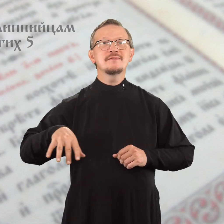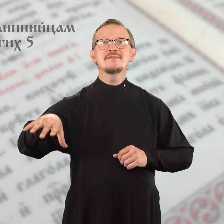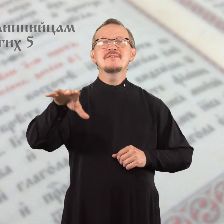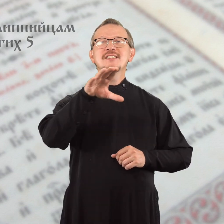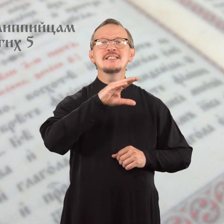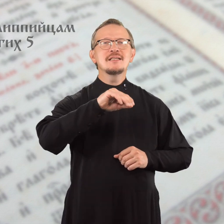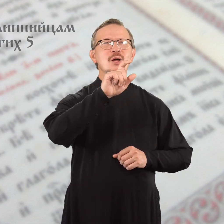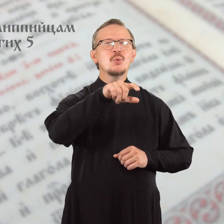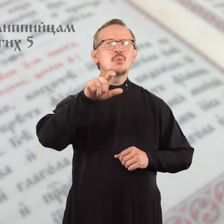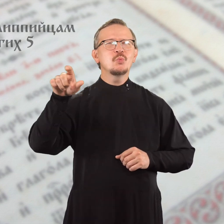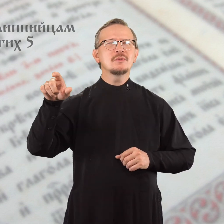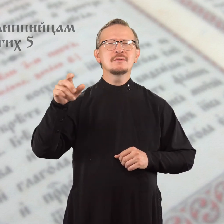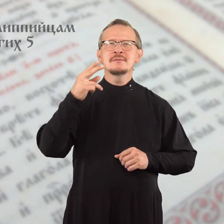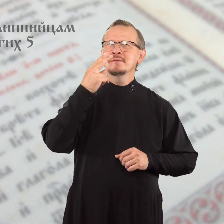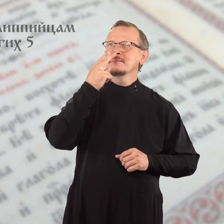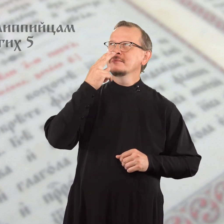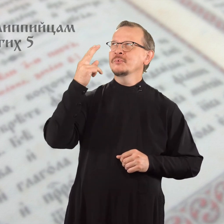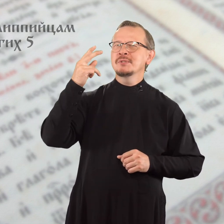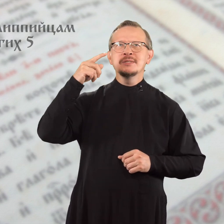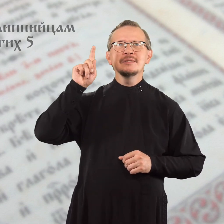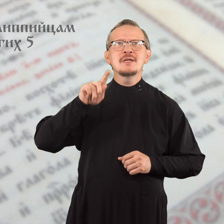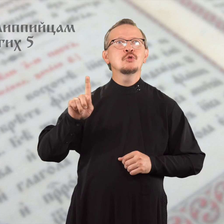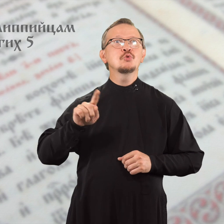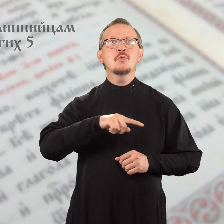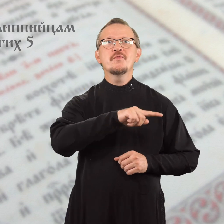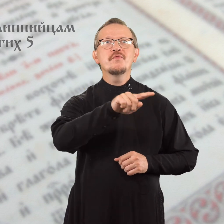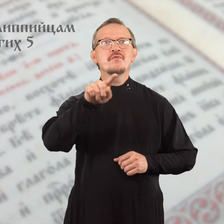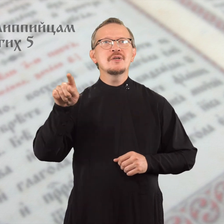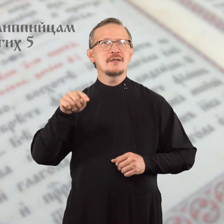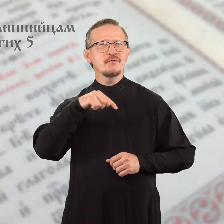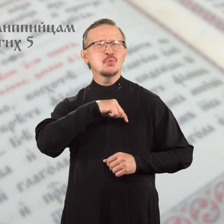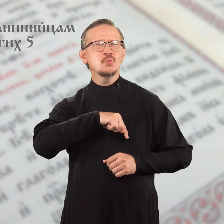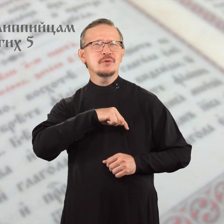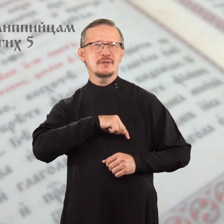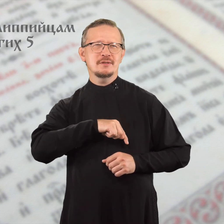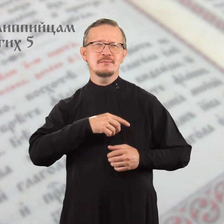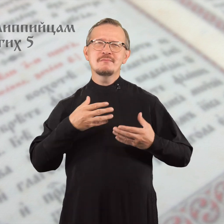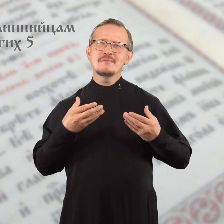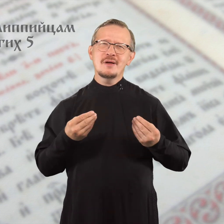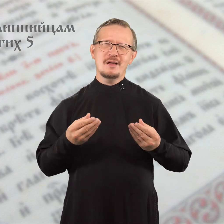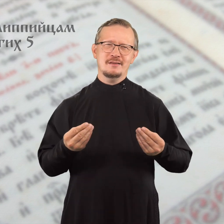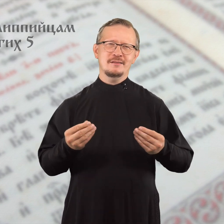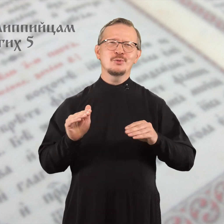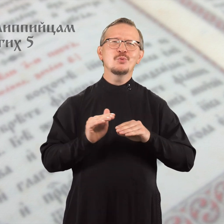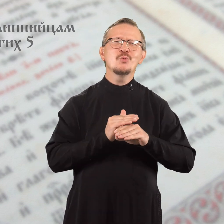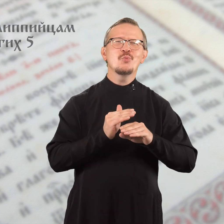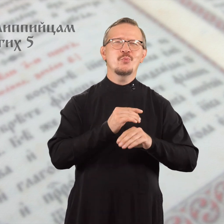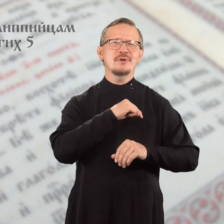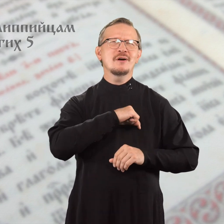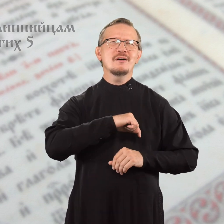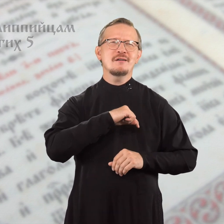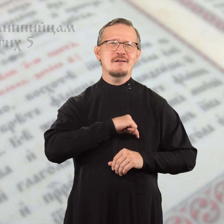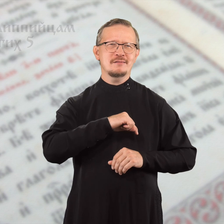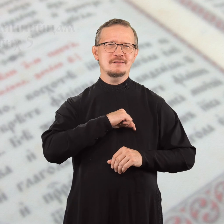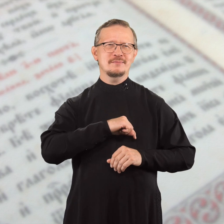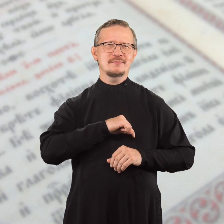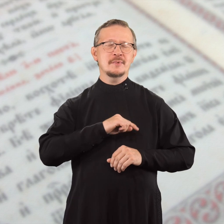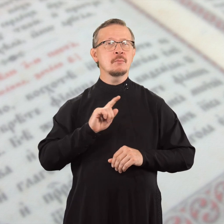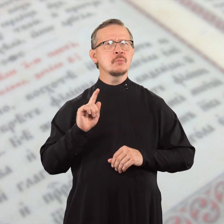Пусть все люди, глядя на вас, знают, что вы кроткого, доброго нрава.